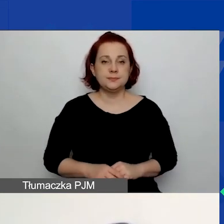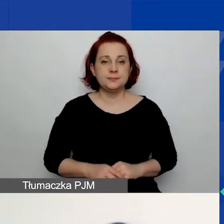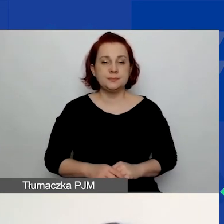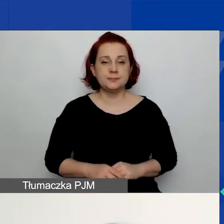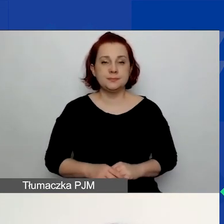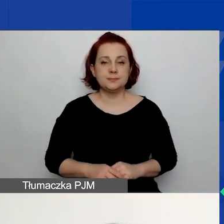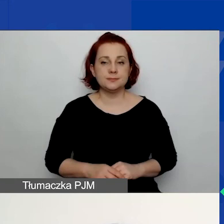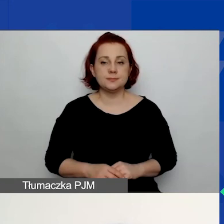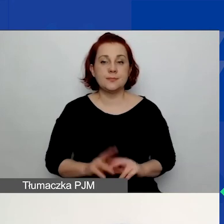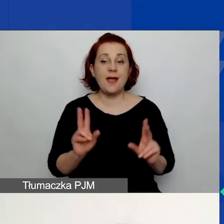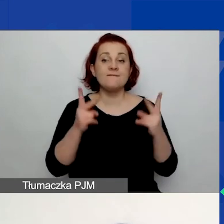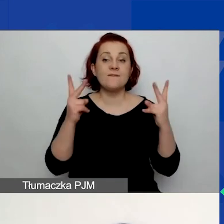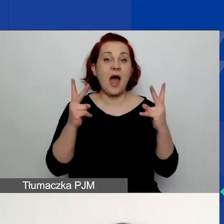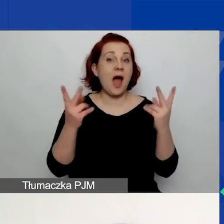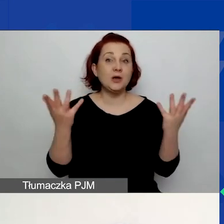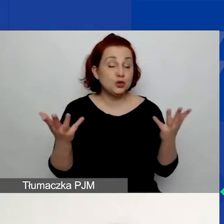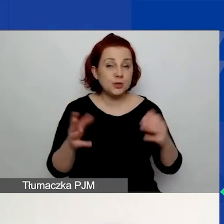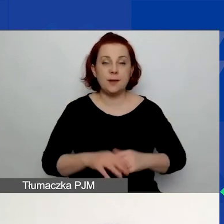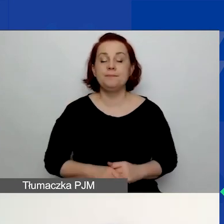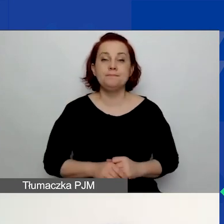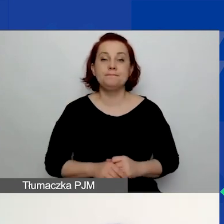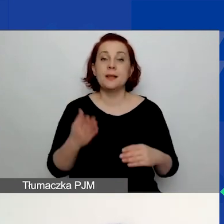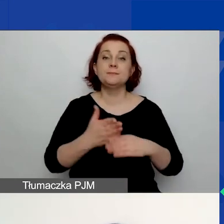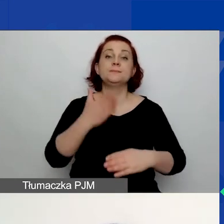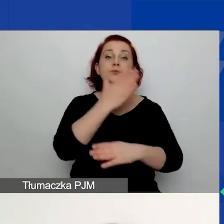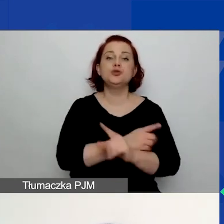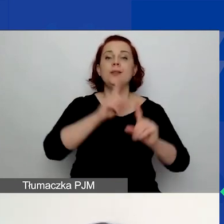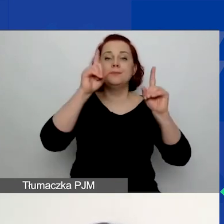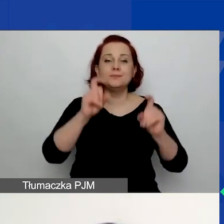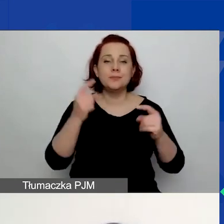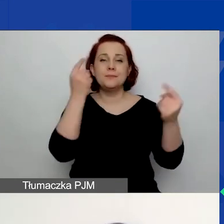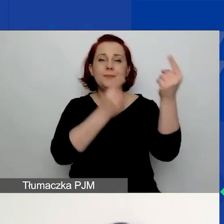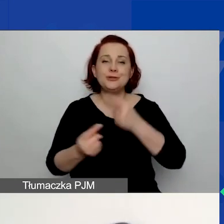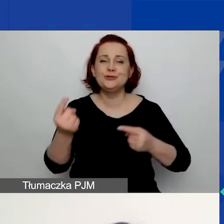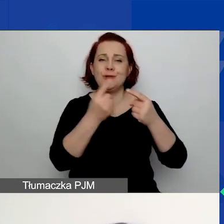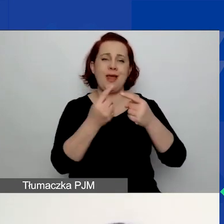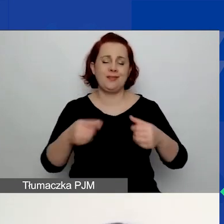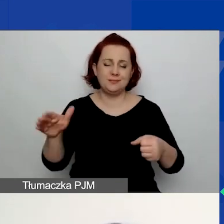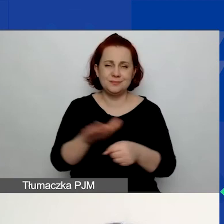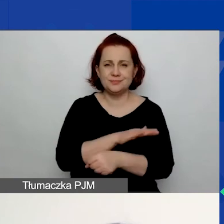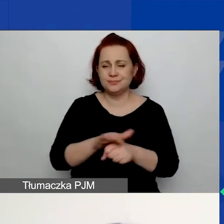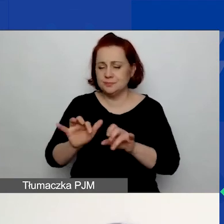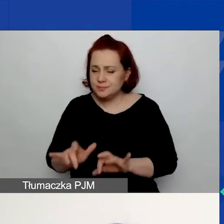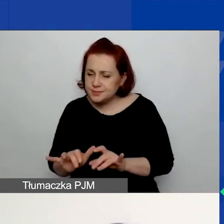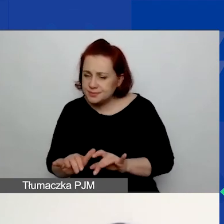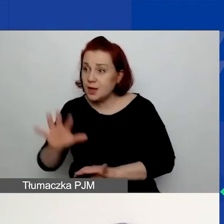Co istotne? Zanim zaczniecie w ogóle myśleć o wypełnieniu budżetu w generatorze,